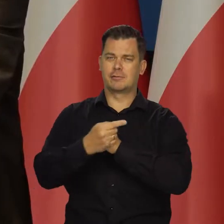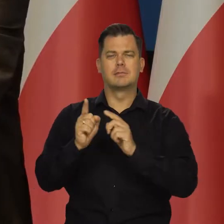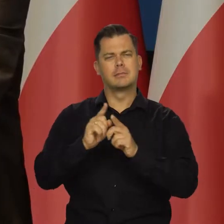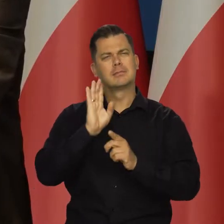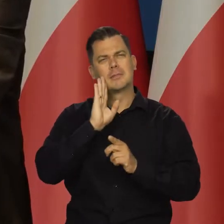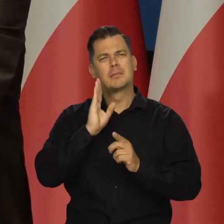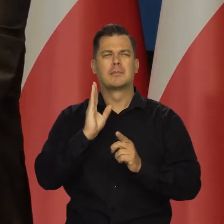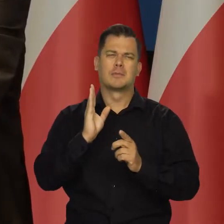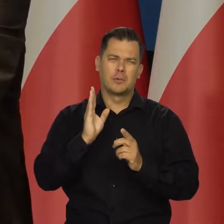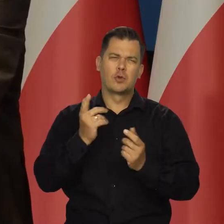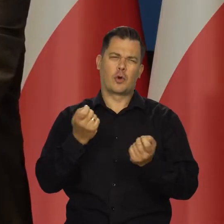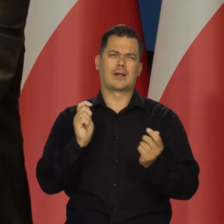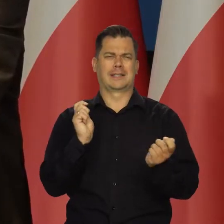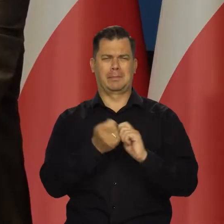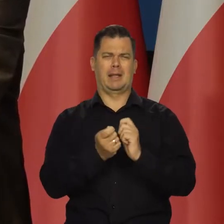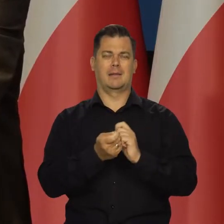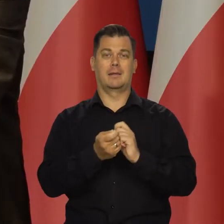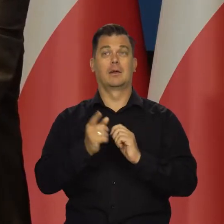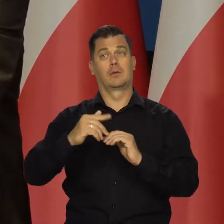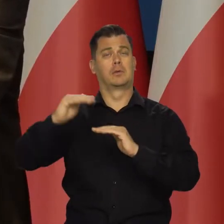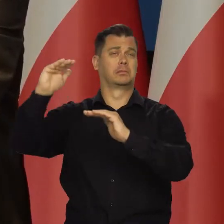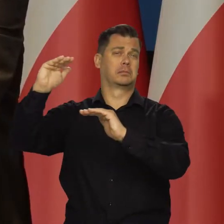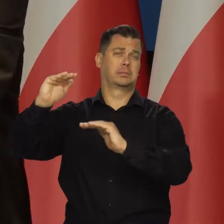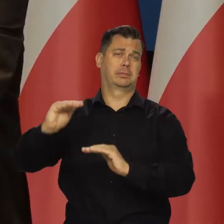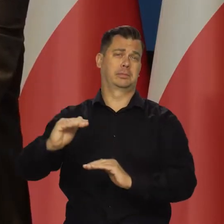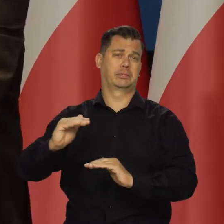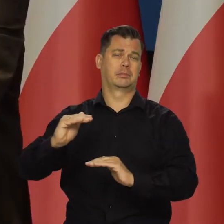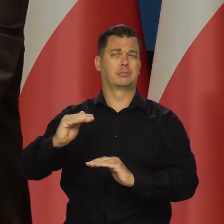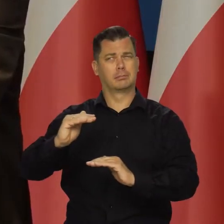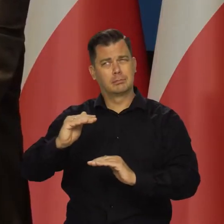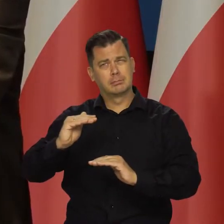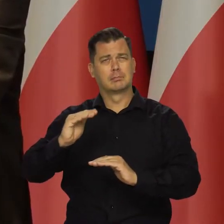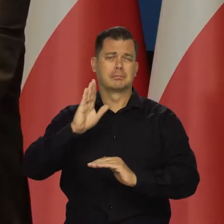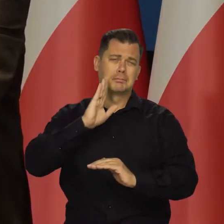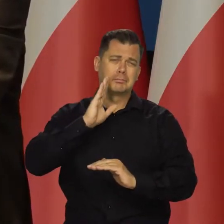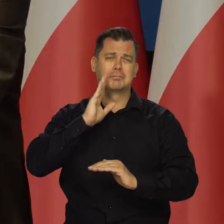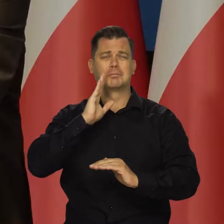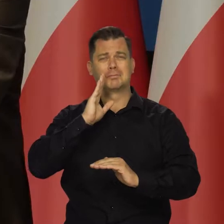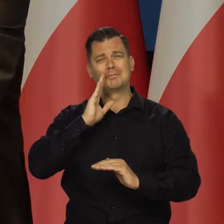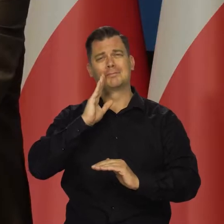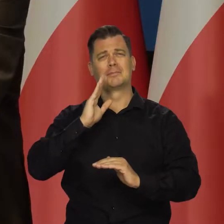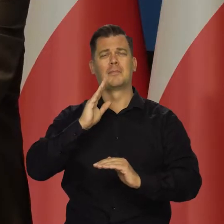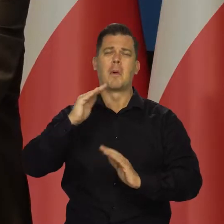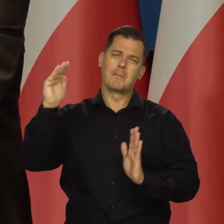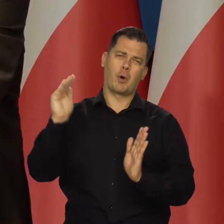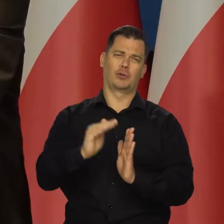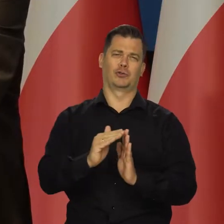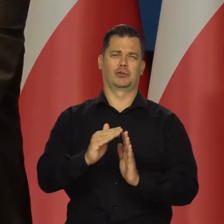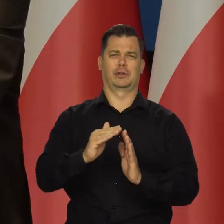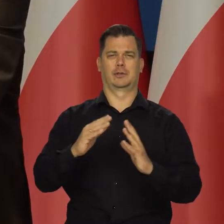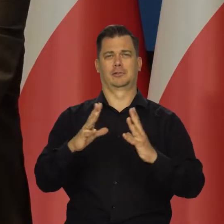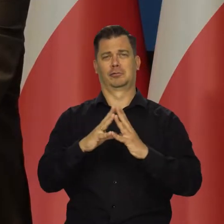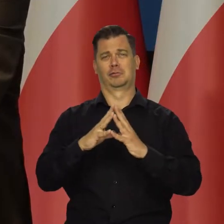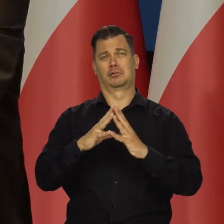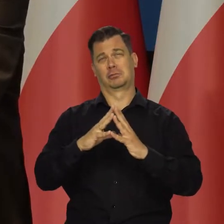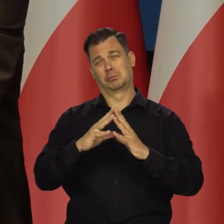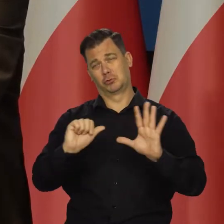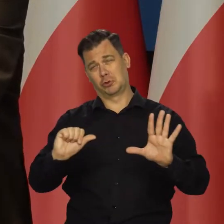tarcza w jakiejś wersji będzie utrzymana. No i zejdziemy z tą inflacją do jednocyfrowej i takiej, której już się tak nie boimy.